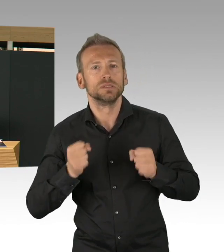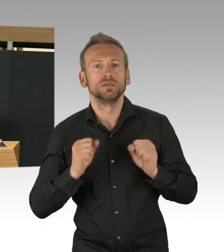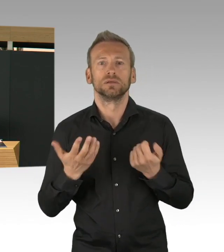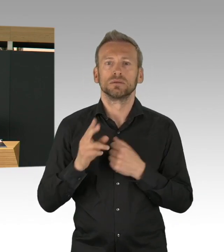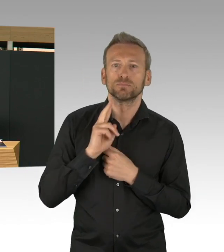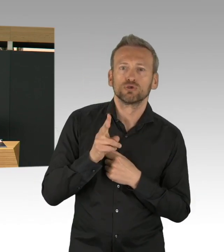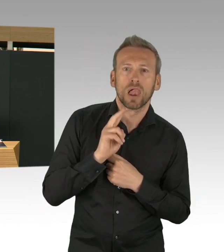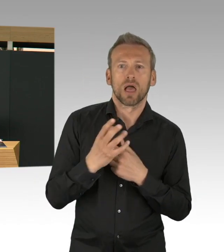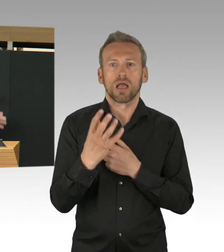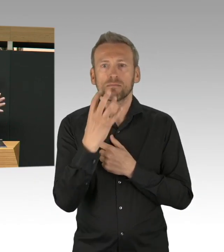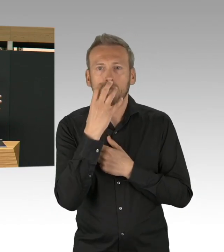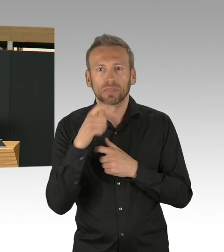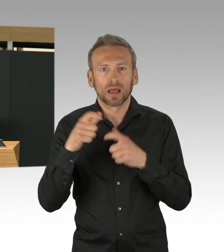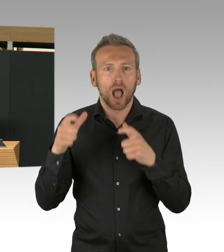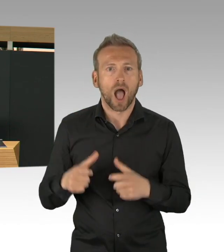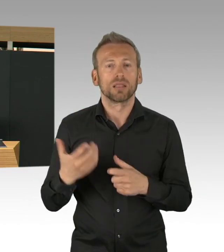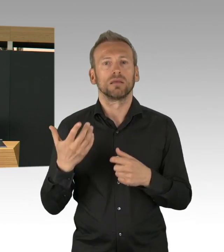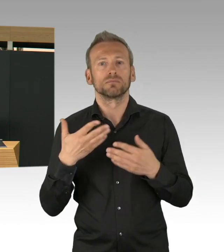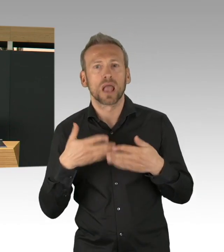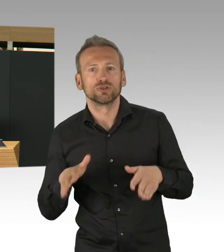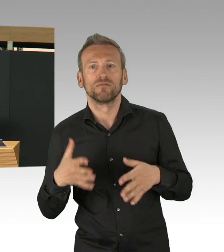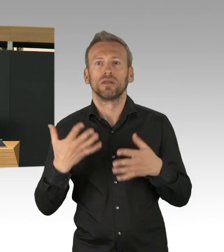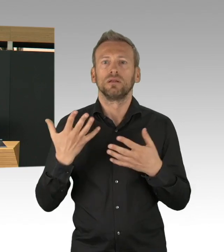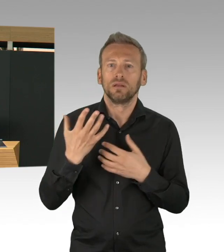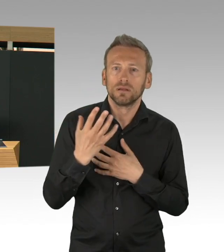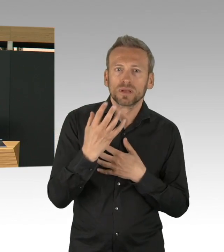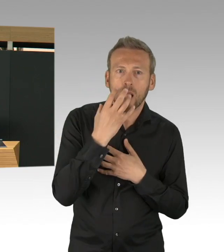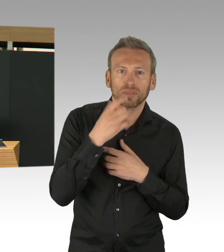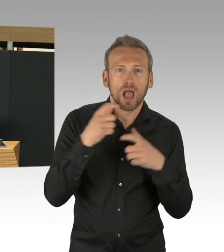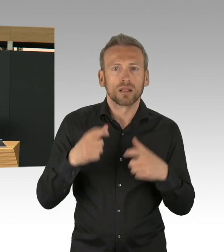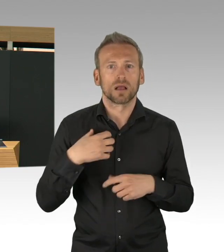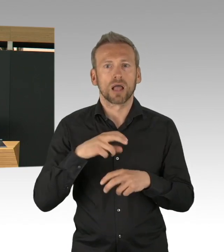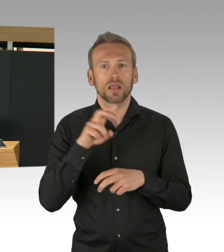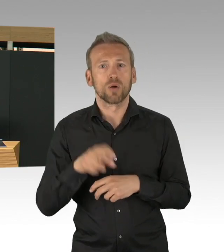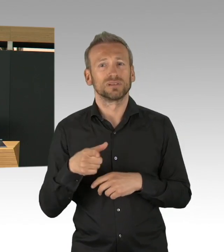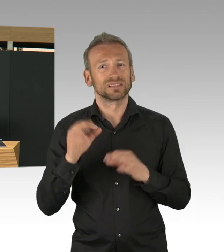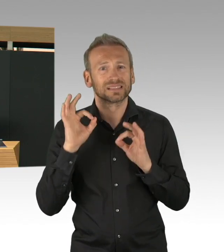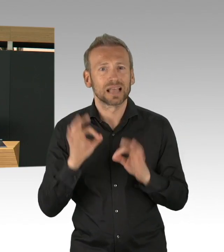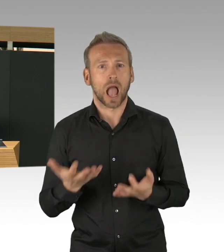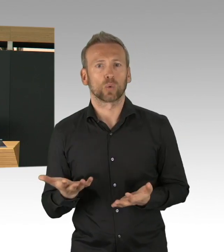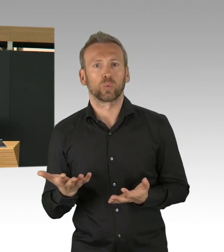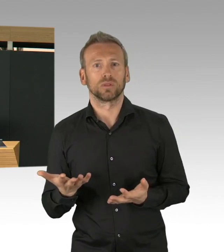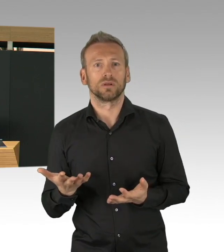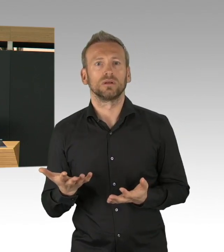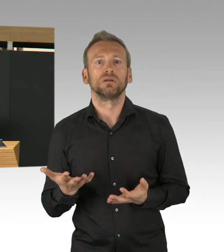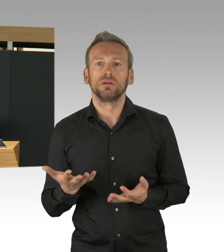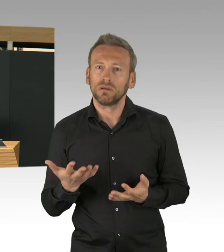da sind wir ja gestartet und haben gesagt, wir wollen in kürzester Zeit ein Krankenhaus bauen